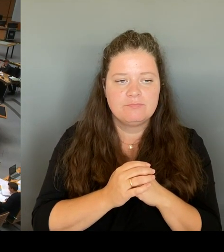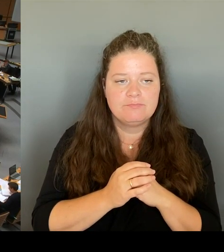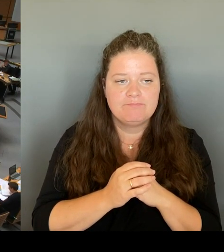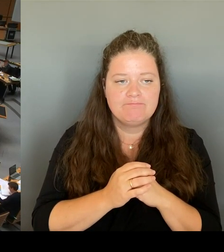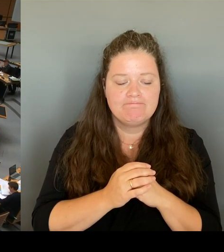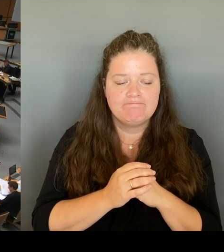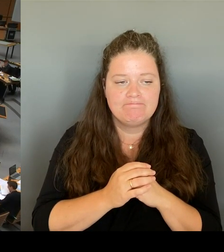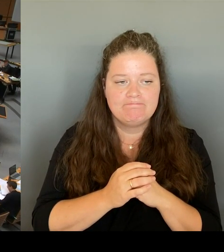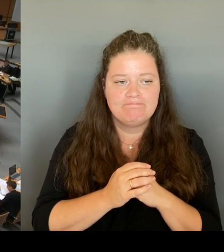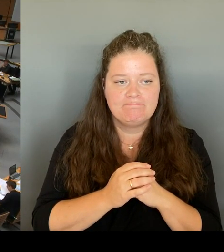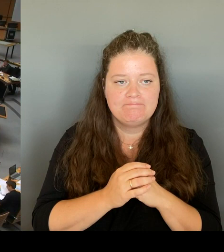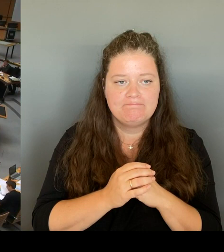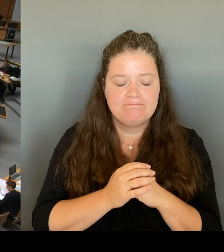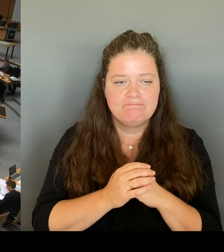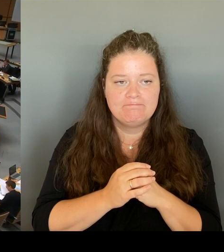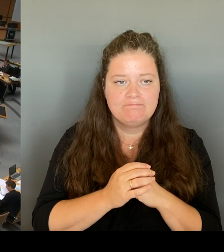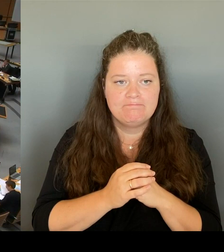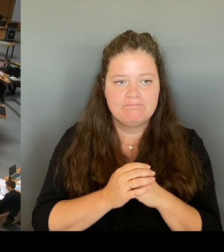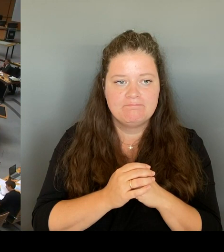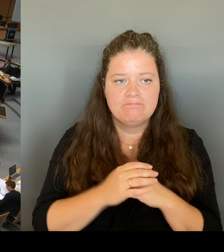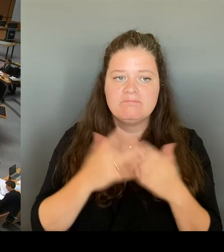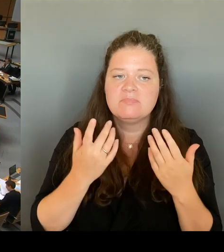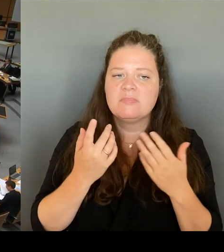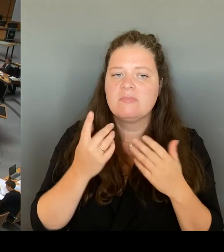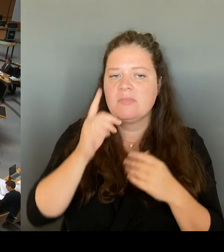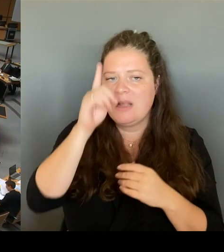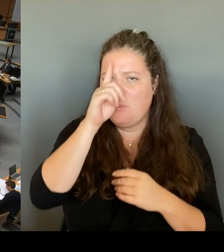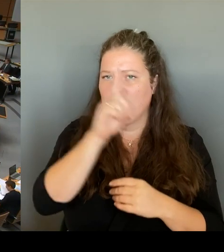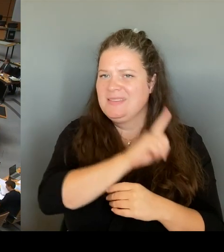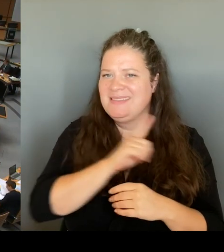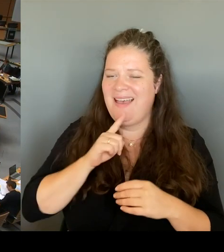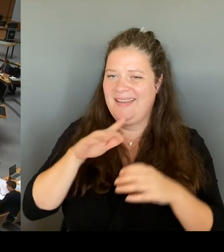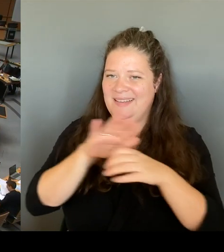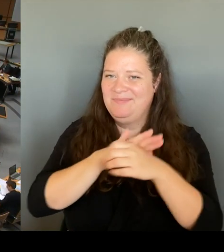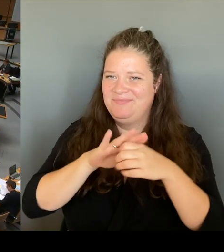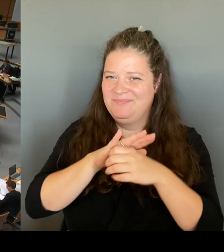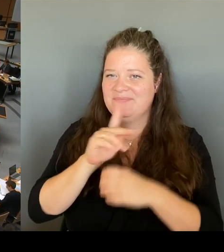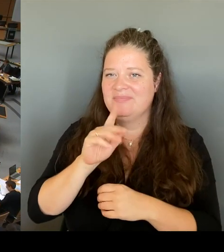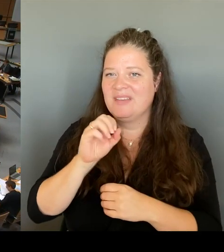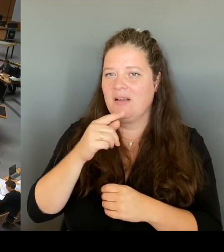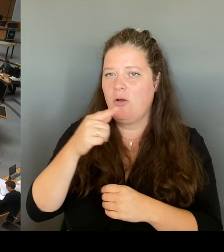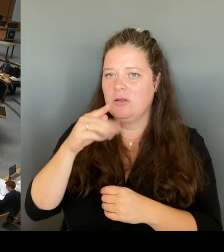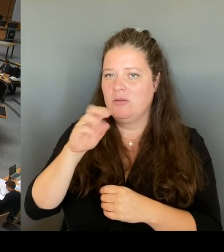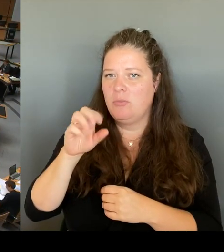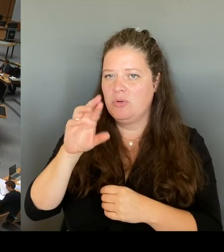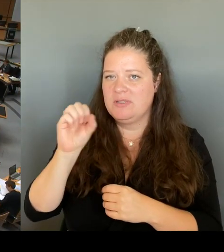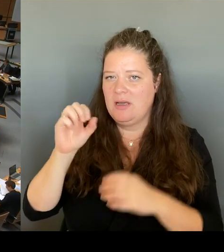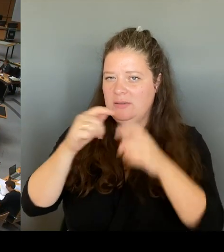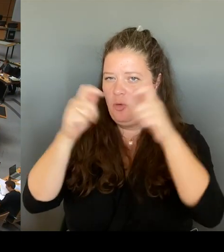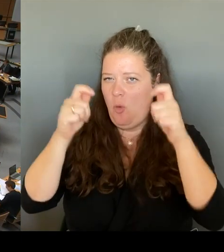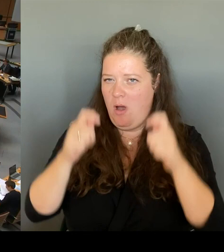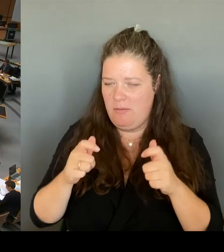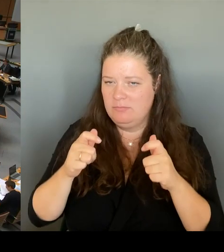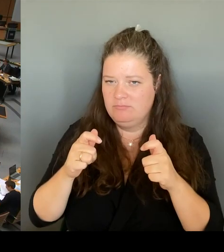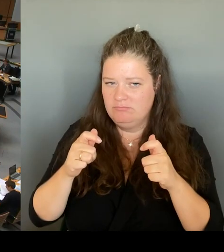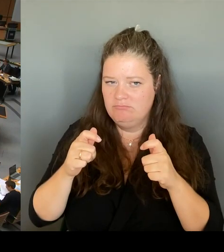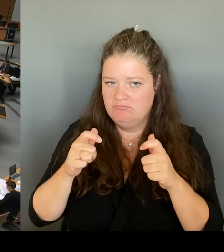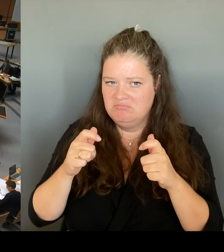am Kottbusser Tor aus der Bevölkerung? Ist dieser Polizeiabschnitt von den Menschen dort angenommen worden.